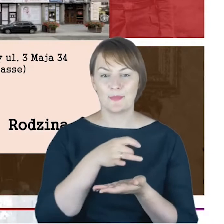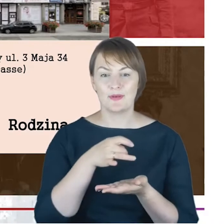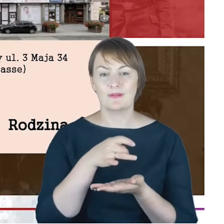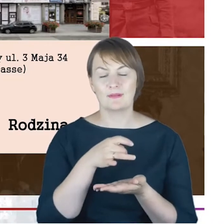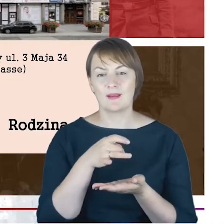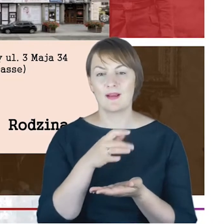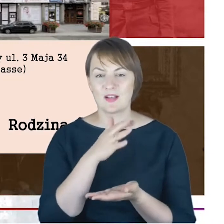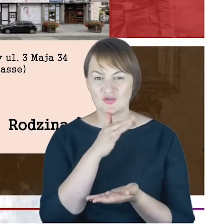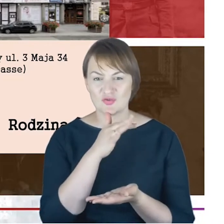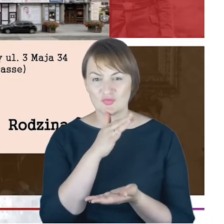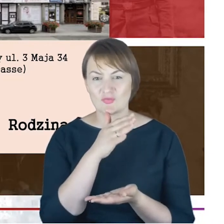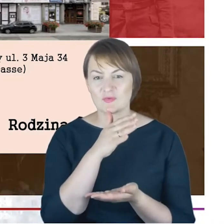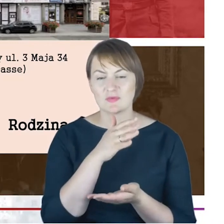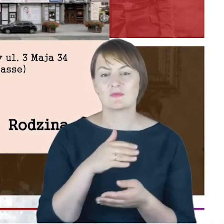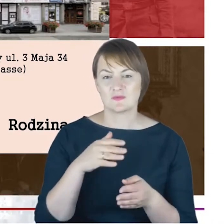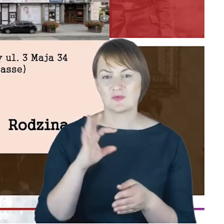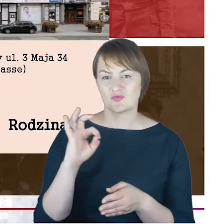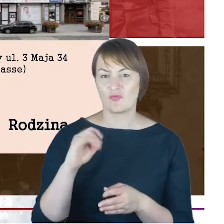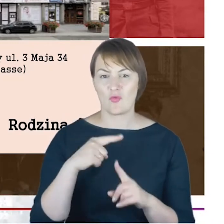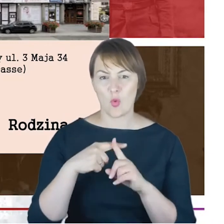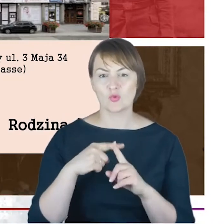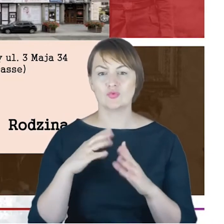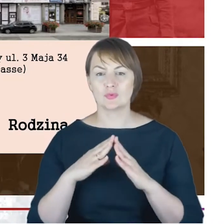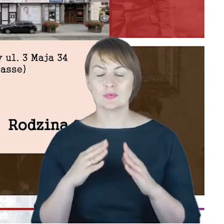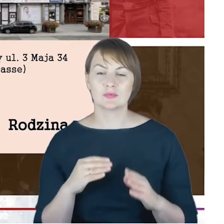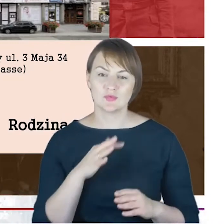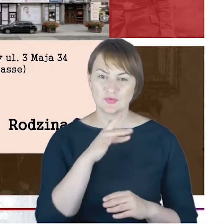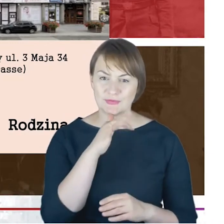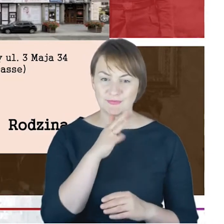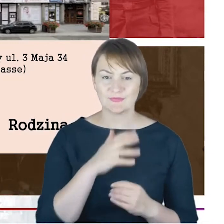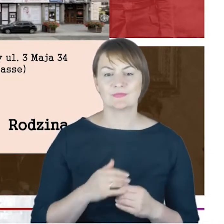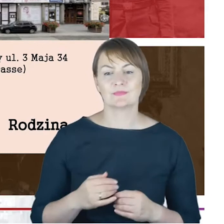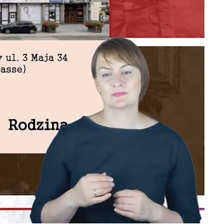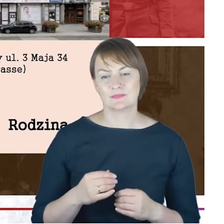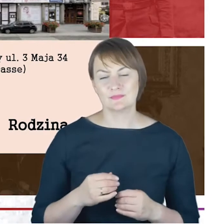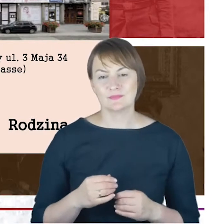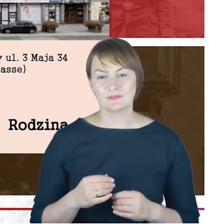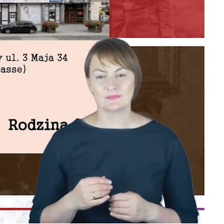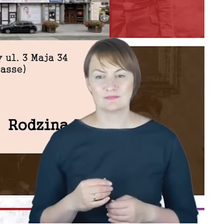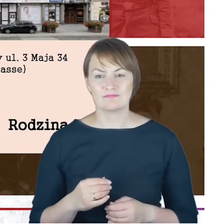synagogalnej w Katowicach autorstwa Jacoba Cohna, o tej publikacji jeszcze za chwileczkę w kilku słowach